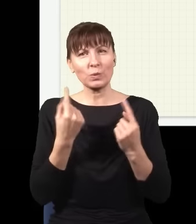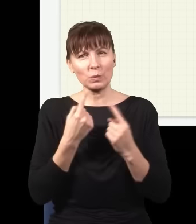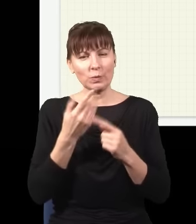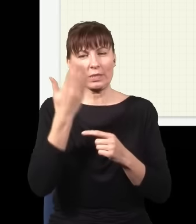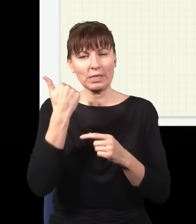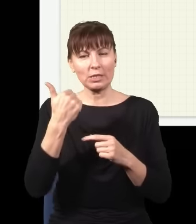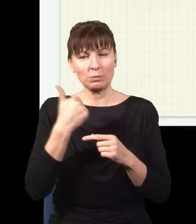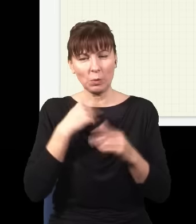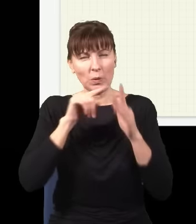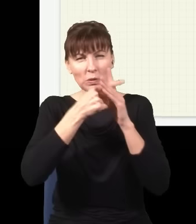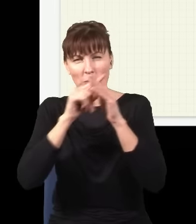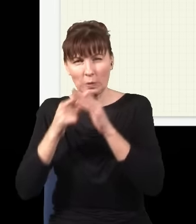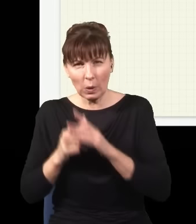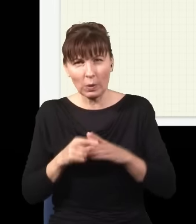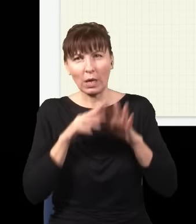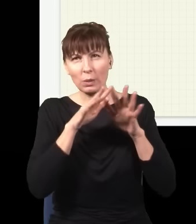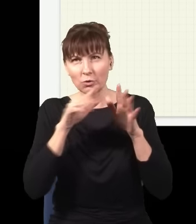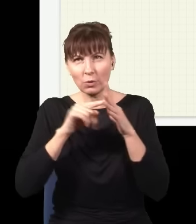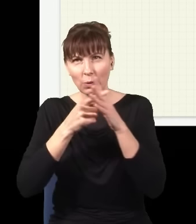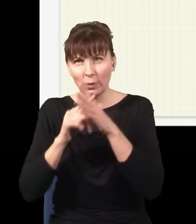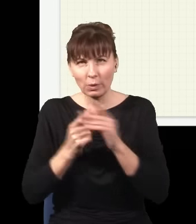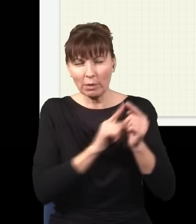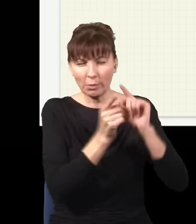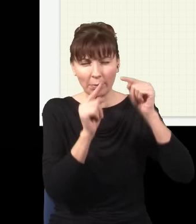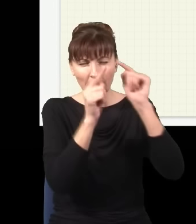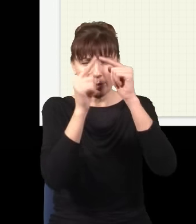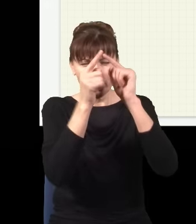usuwałem, usuwałem, usuwałem, dróg było coraz więcej, coraz więcej, coraz więcej, teraz mam już nieskończenie